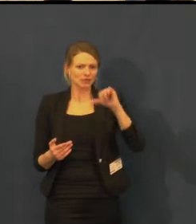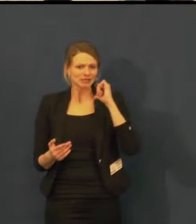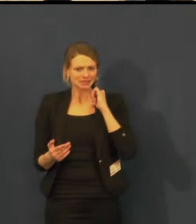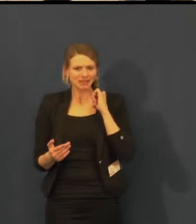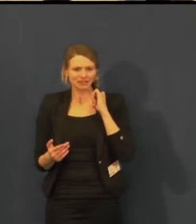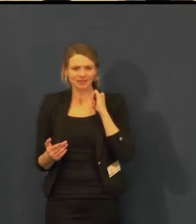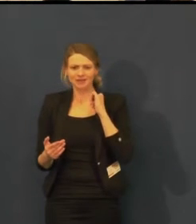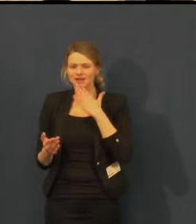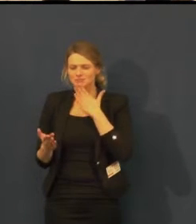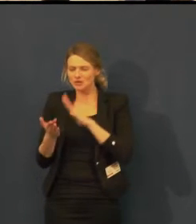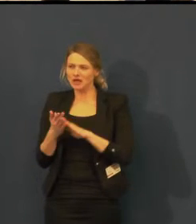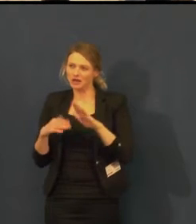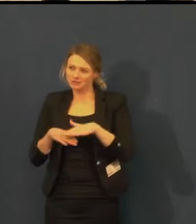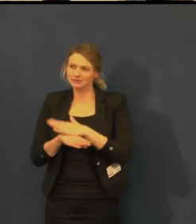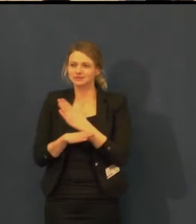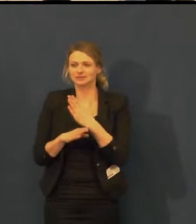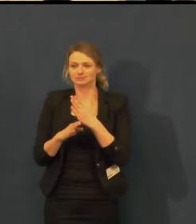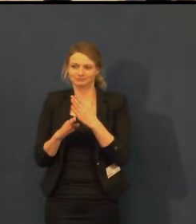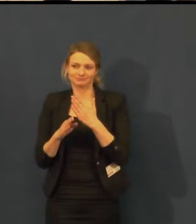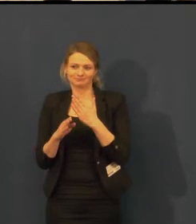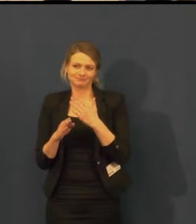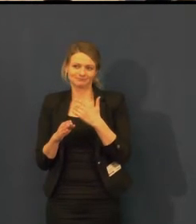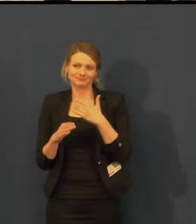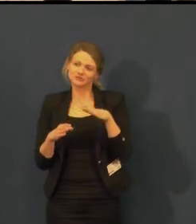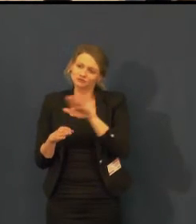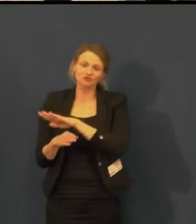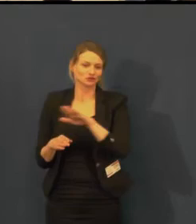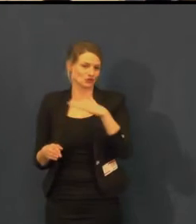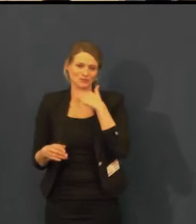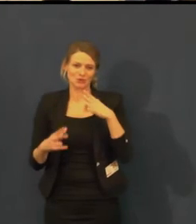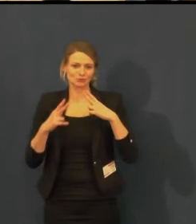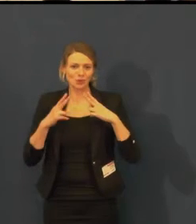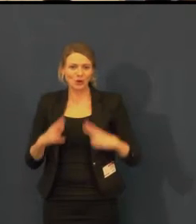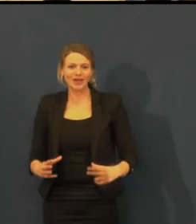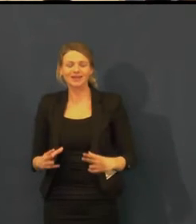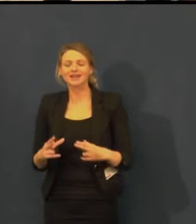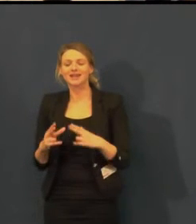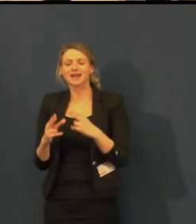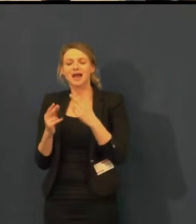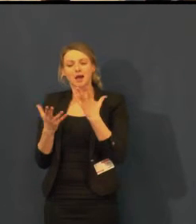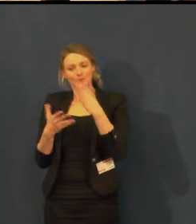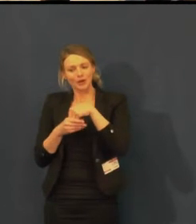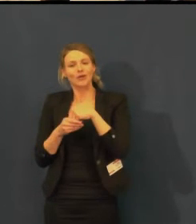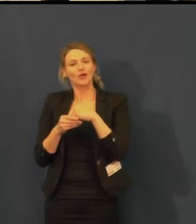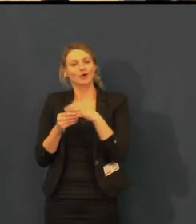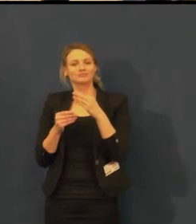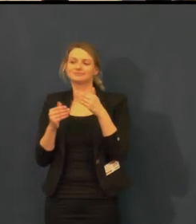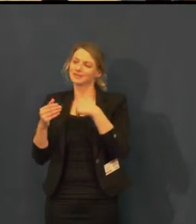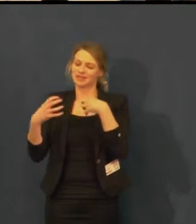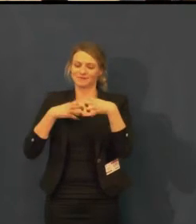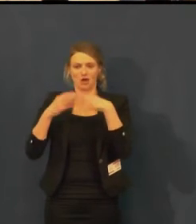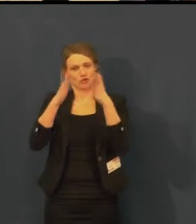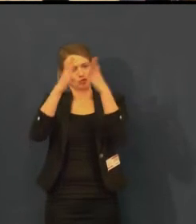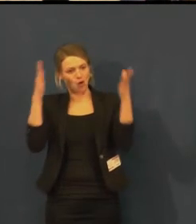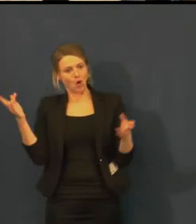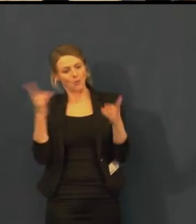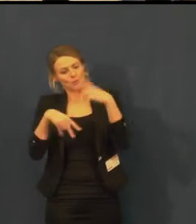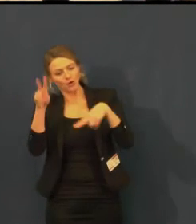že jsme pořádali i jednu prohlídku divadla pro neslyšící,